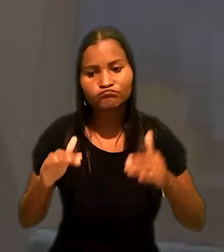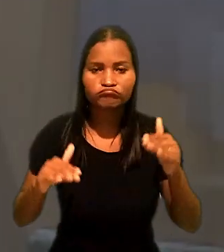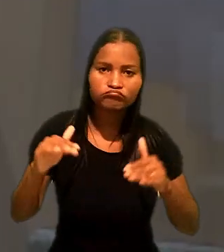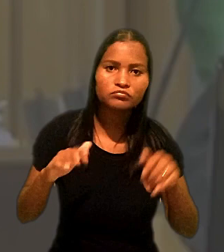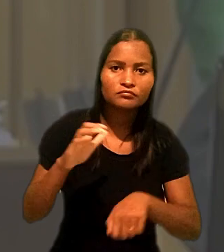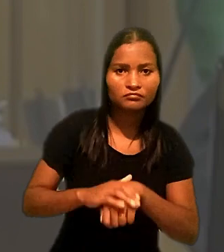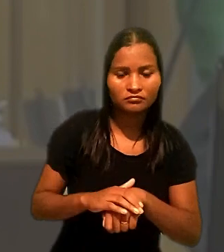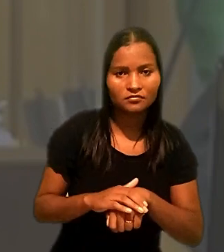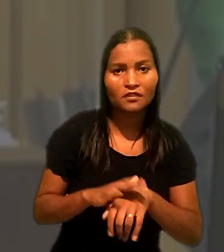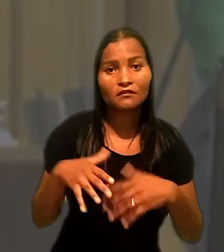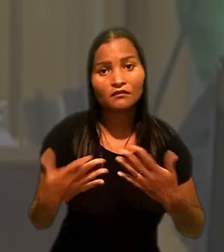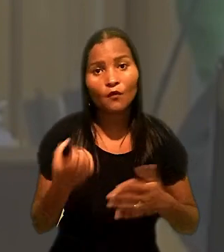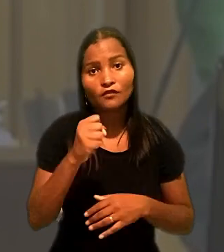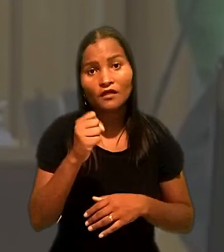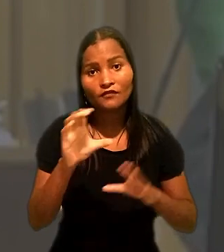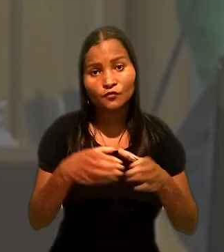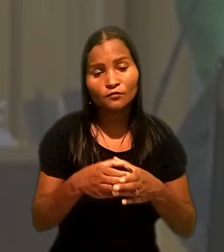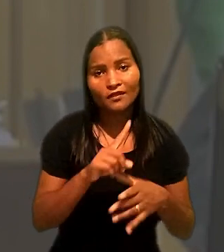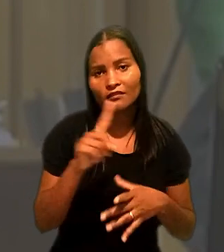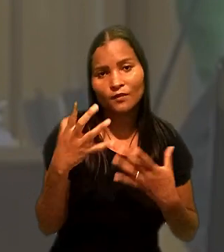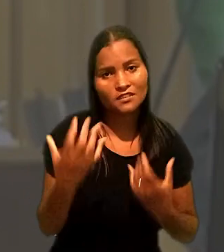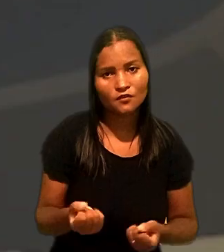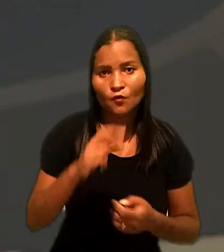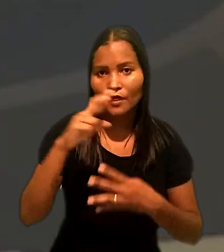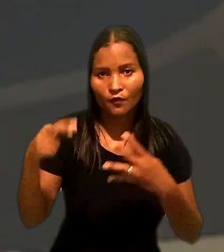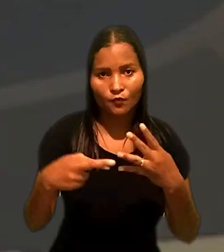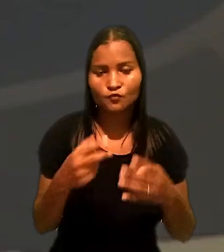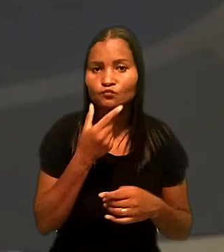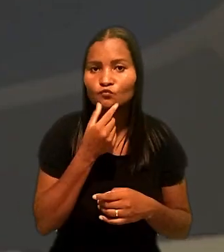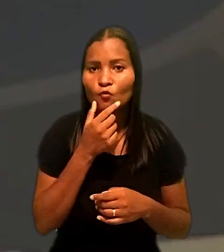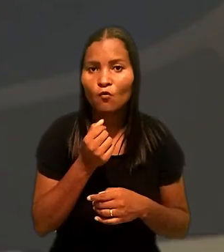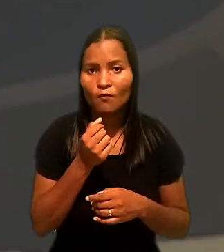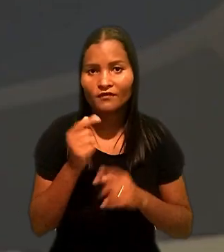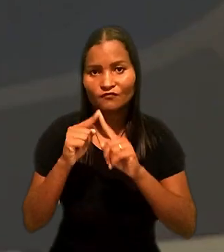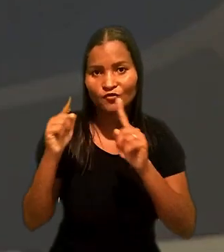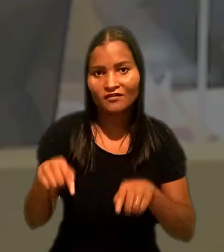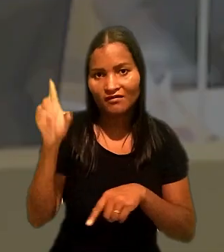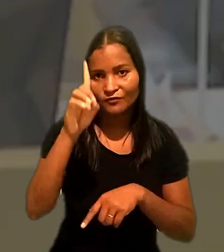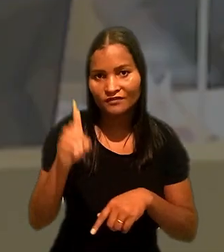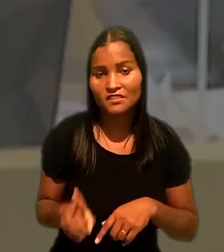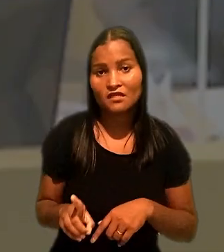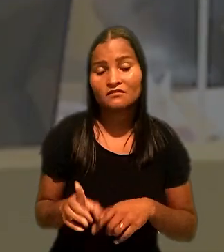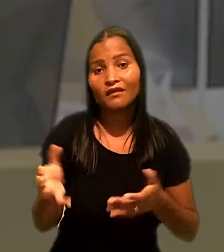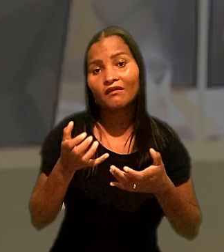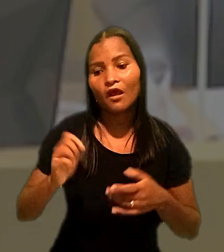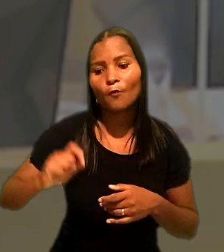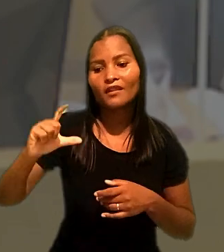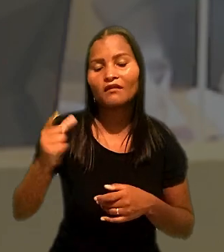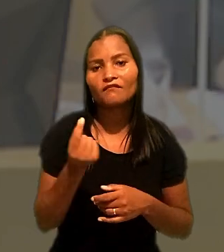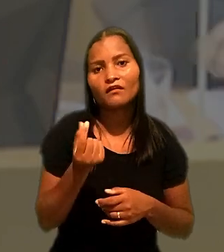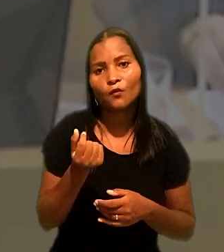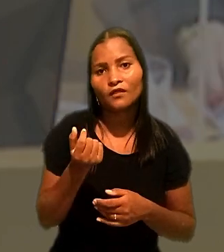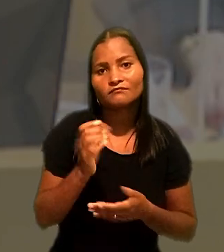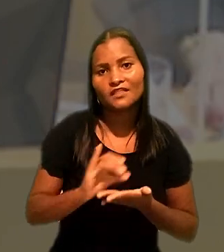Por fim, a 8ª Turma rejeitou o recurso do empacotador com deficiência que pretendia aumentar o valor da indenização.